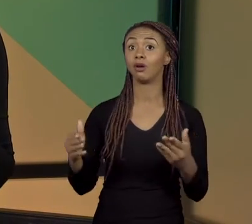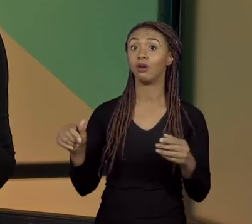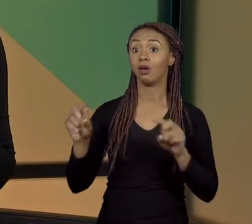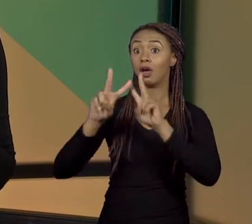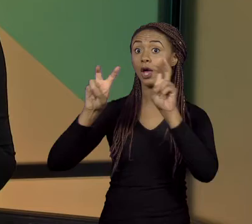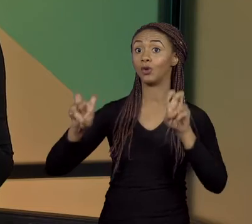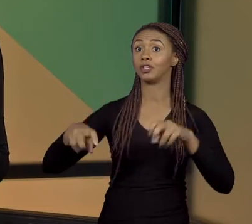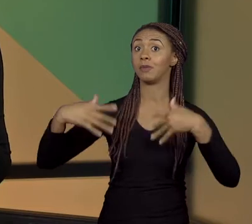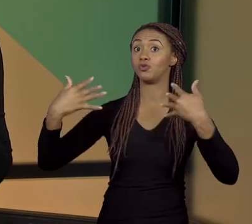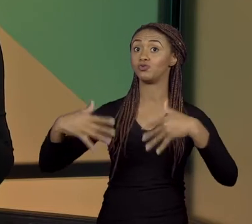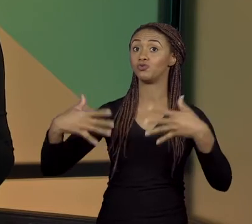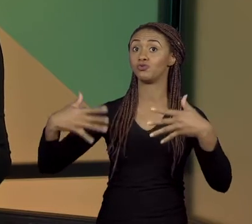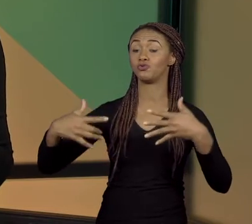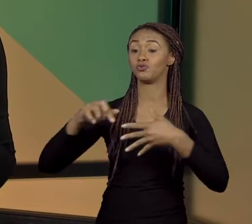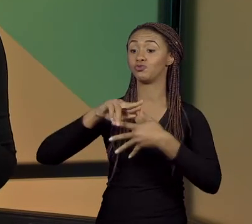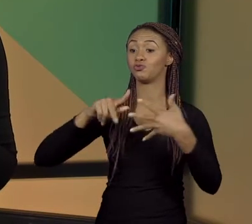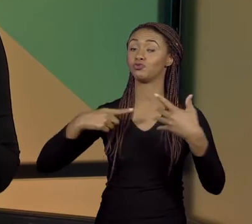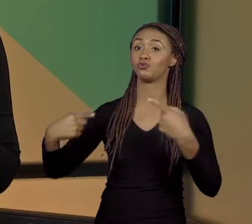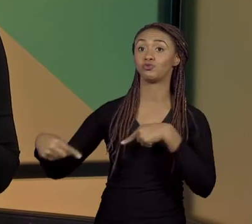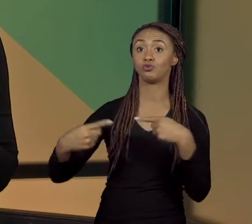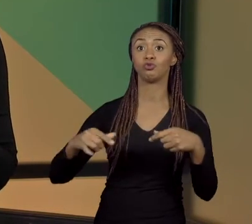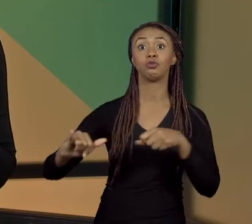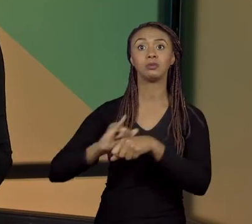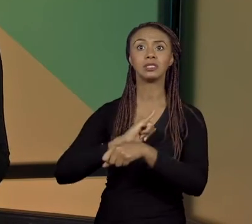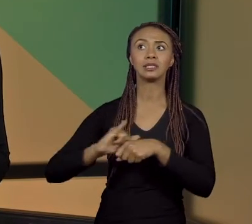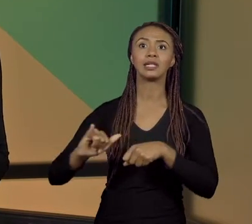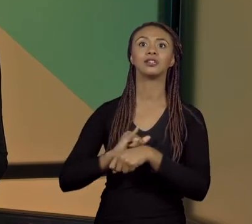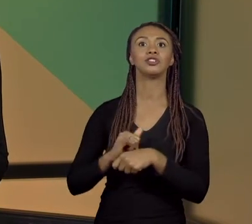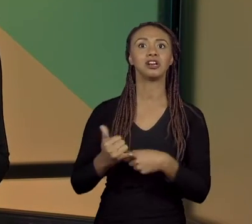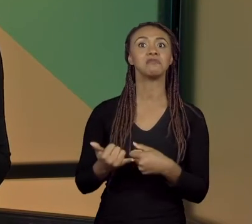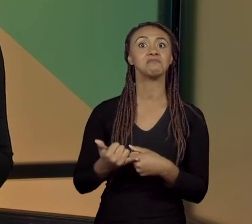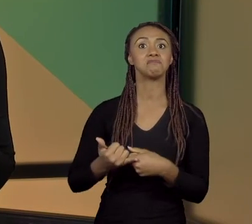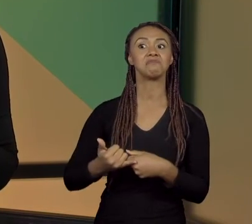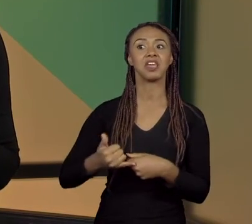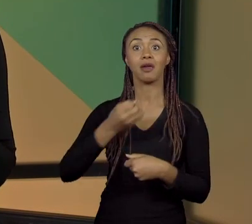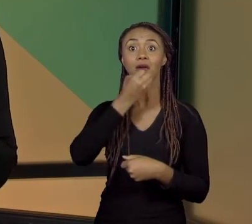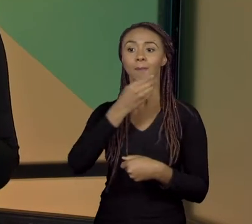ESTRATÉGIA BEM PROMISSORA; E PARA FALAR DESSE